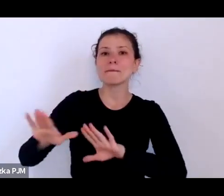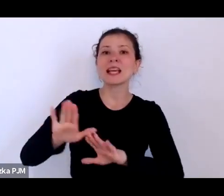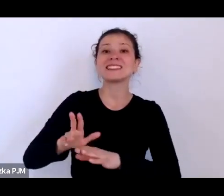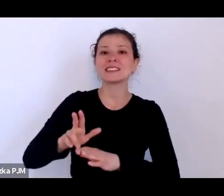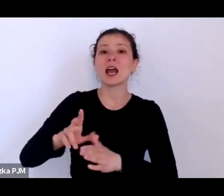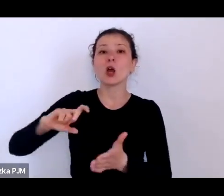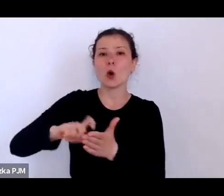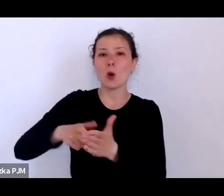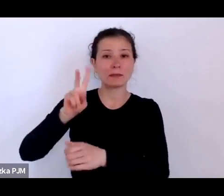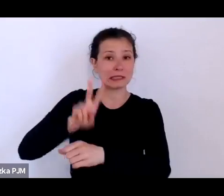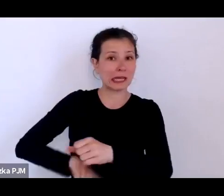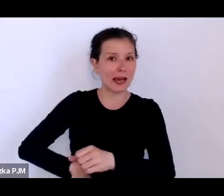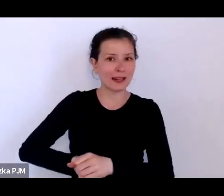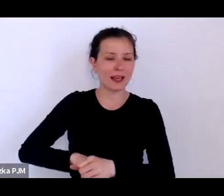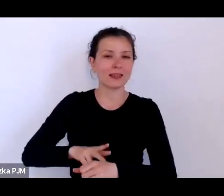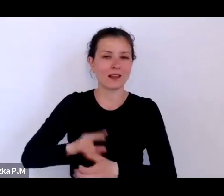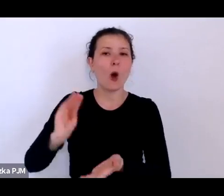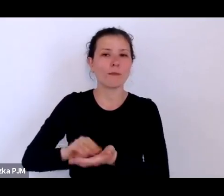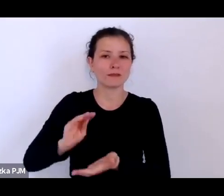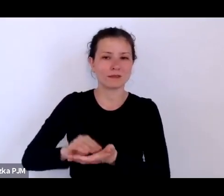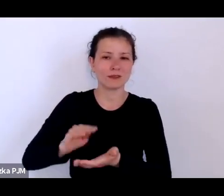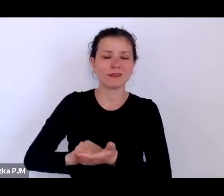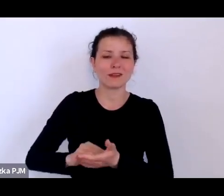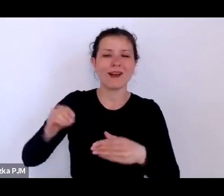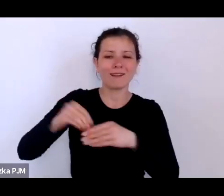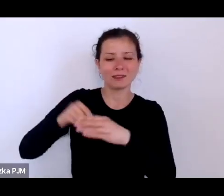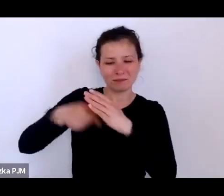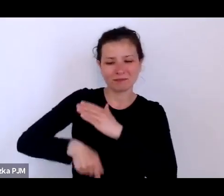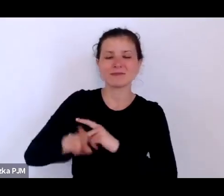gdzie też zresztą pracowały kobiety policjantki czasem